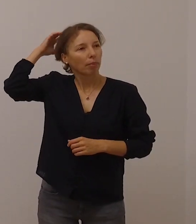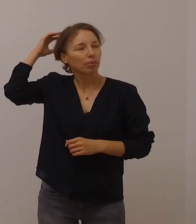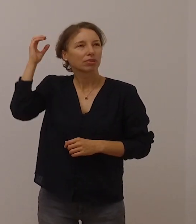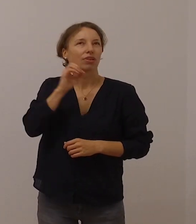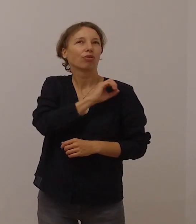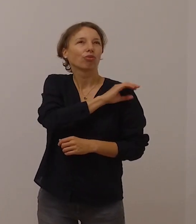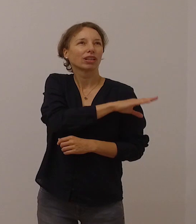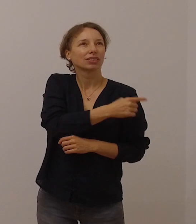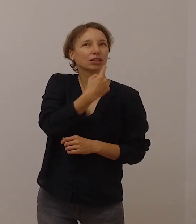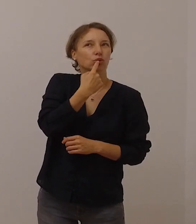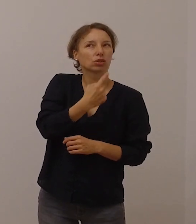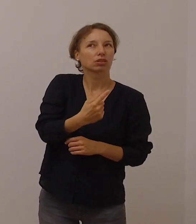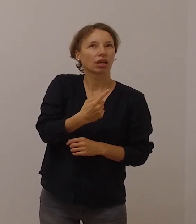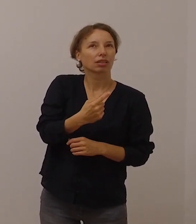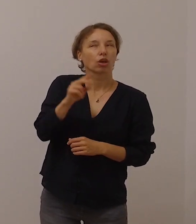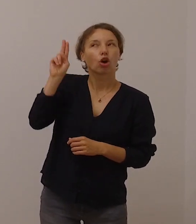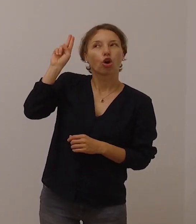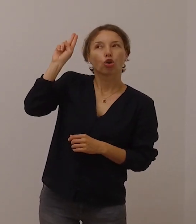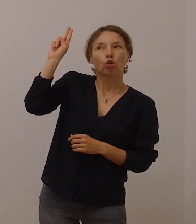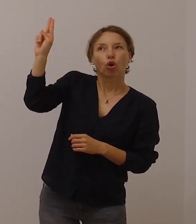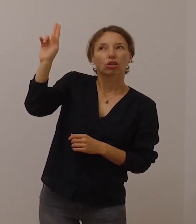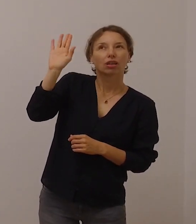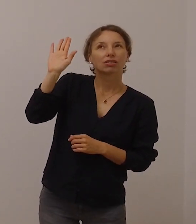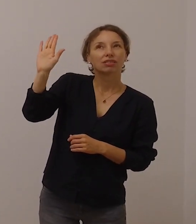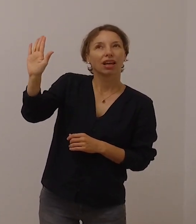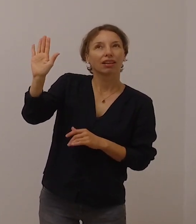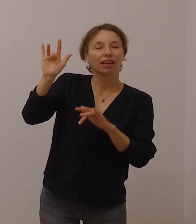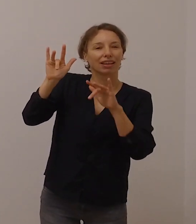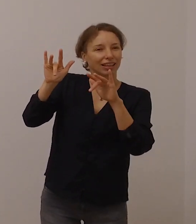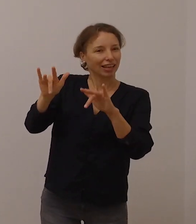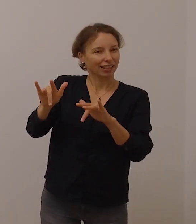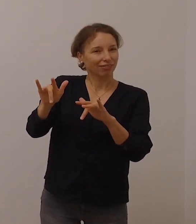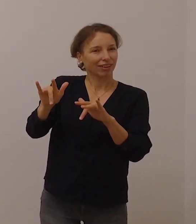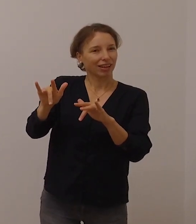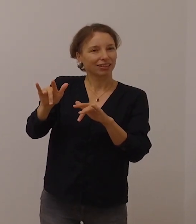dass die Gegenwart Gottes nicht einfach nur über die Ohren,